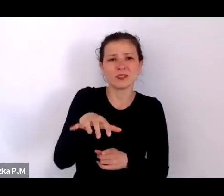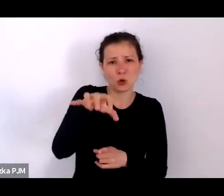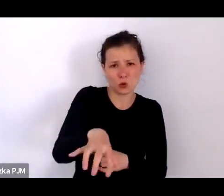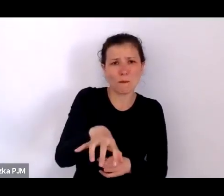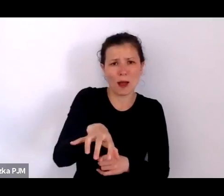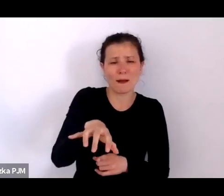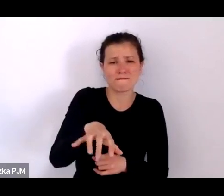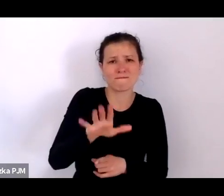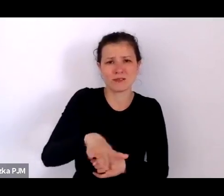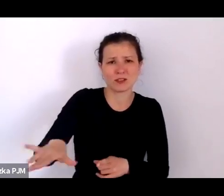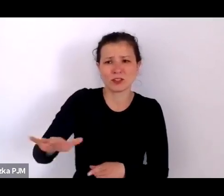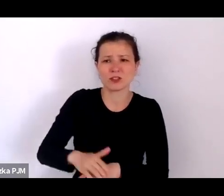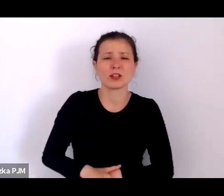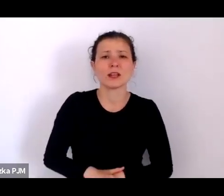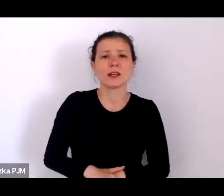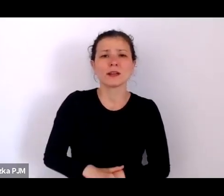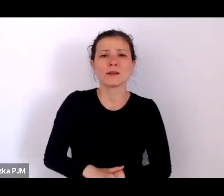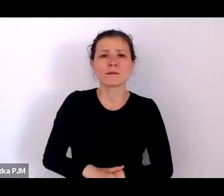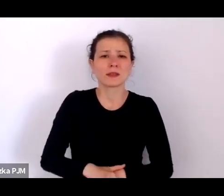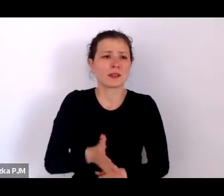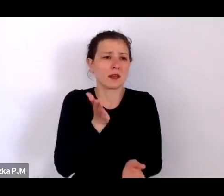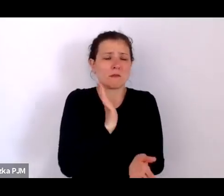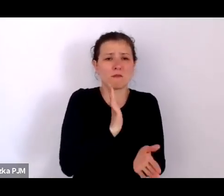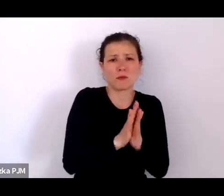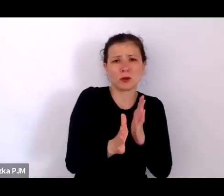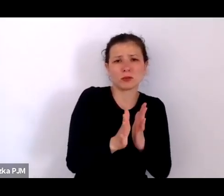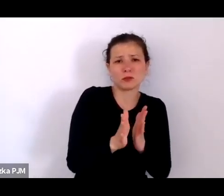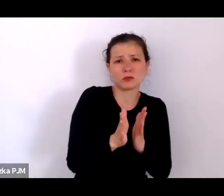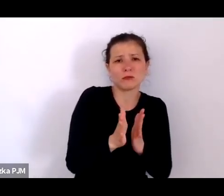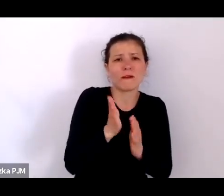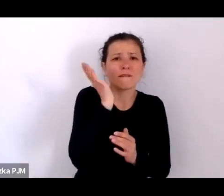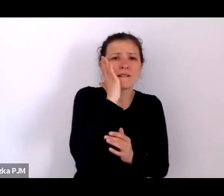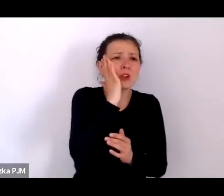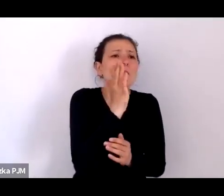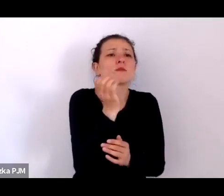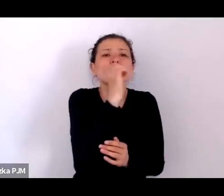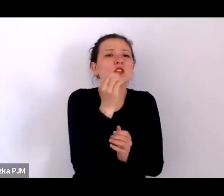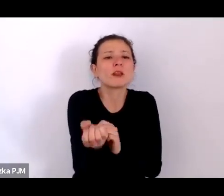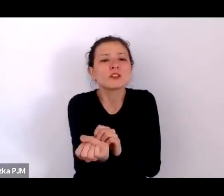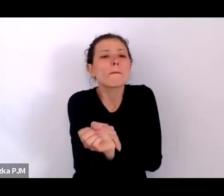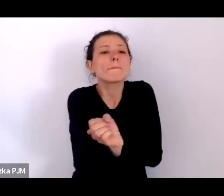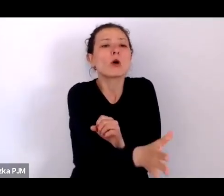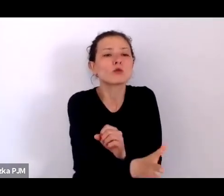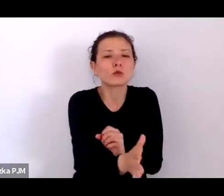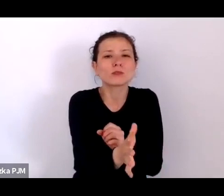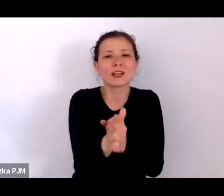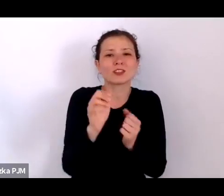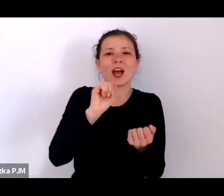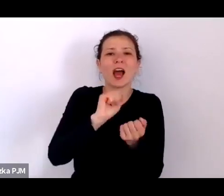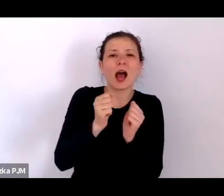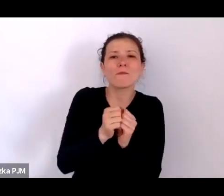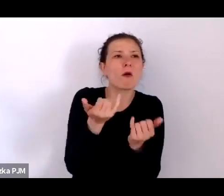no bo podrzuca się np. kukułcze gniazdo, śmieci albo mam nadzieję, że się nie podrzuca śmieci – ale powiedzmy